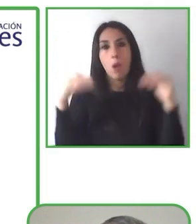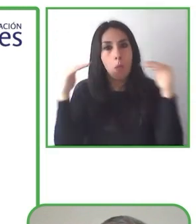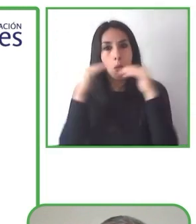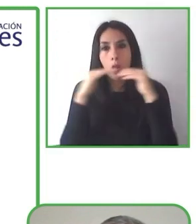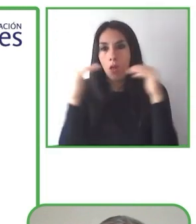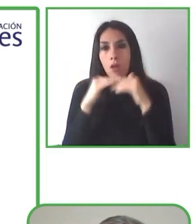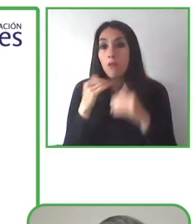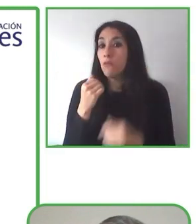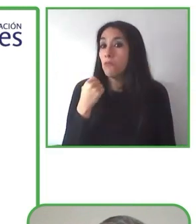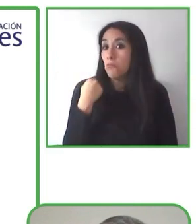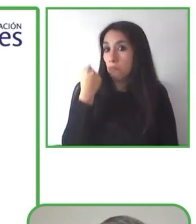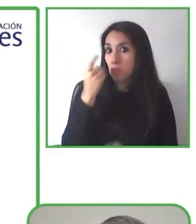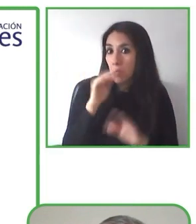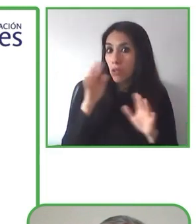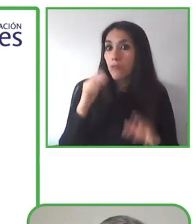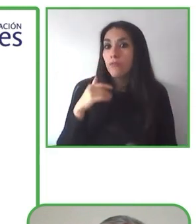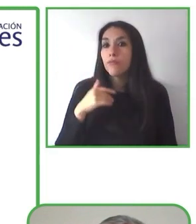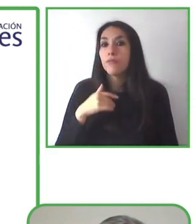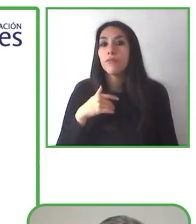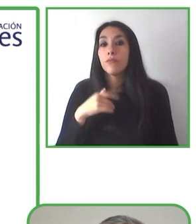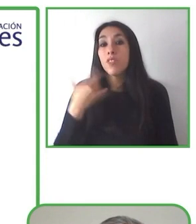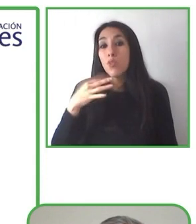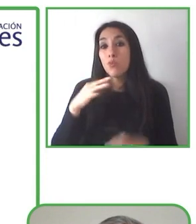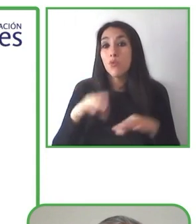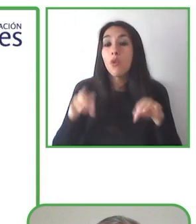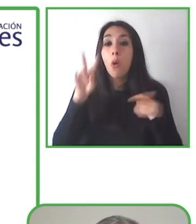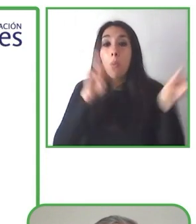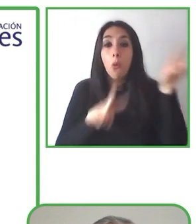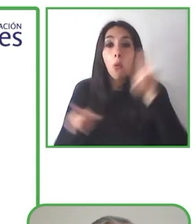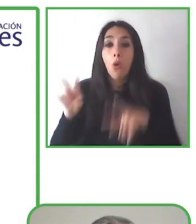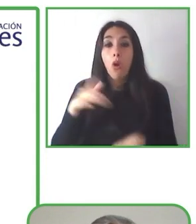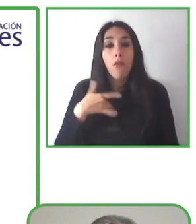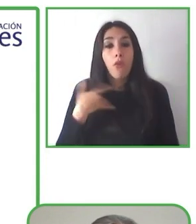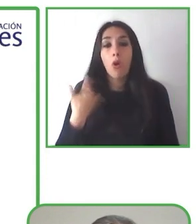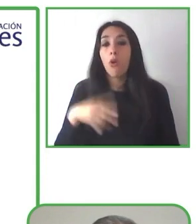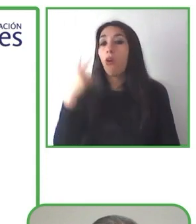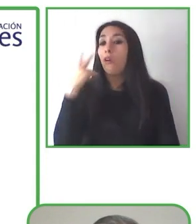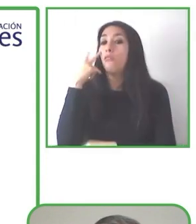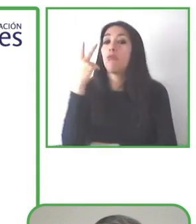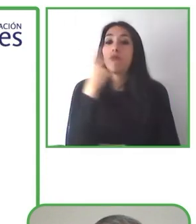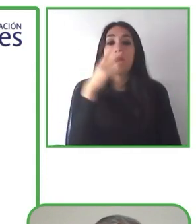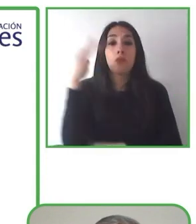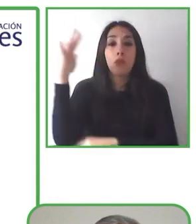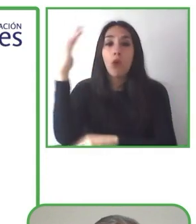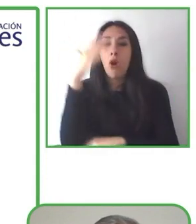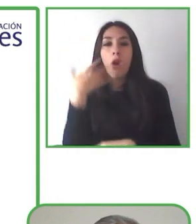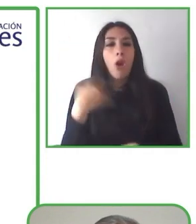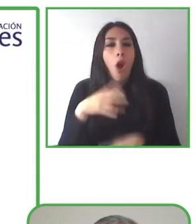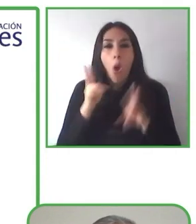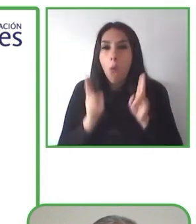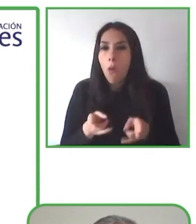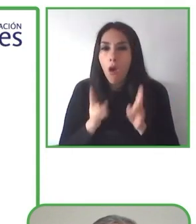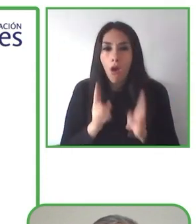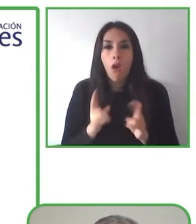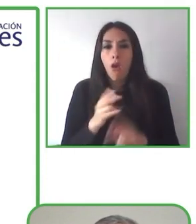Soy el co-fundador de Globe4all y represento el proyecto que se trata o se dedica al